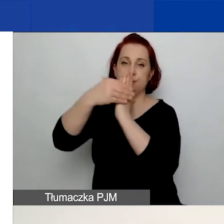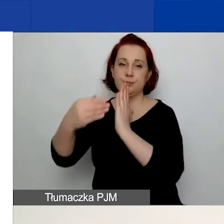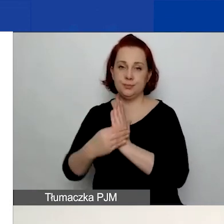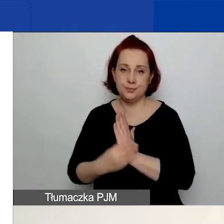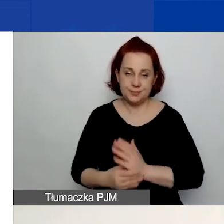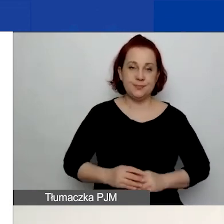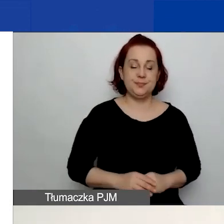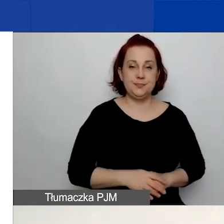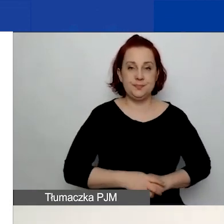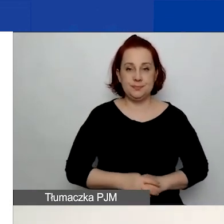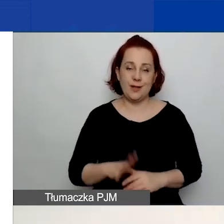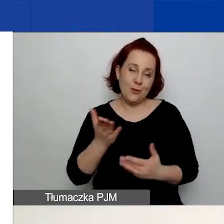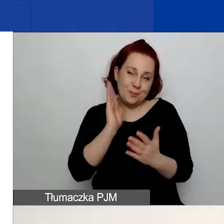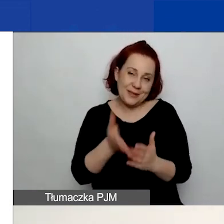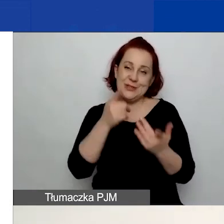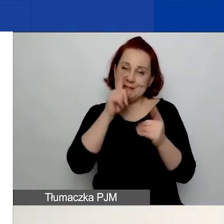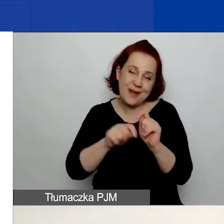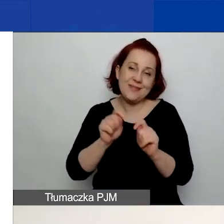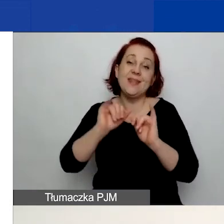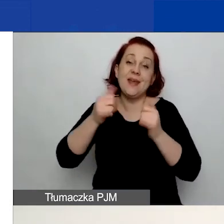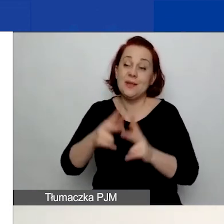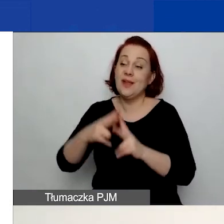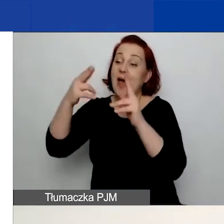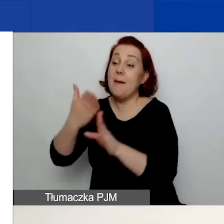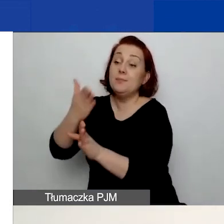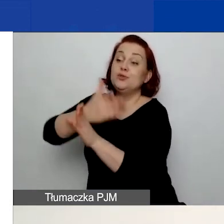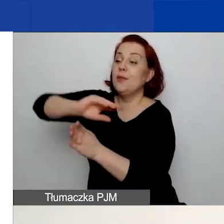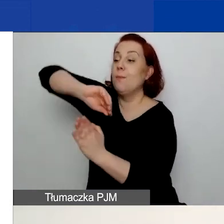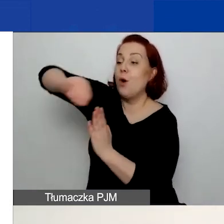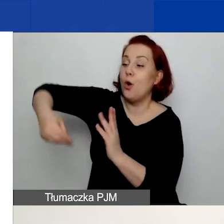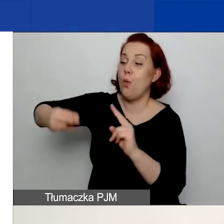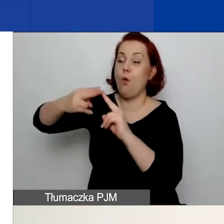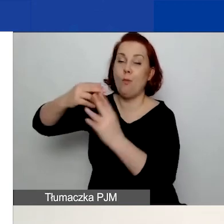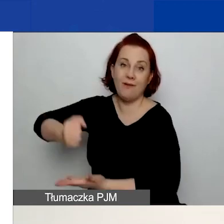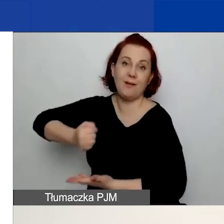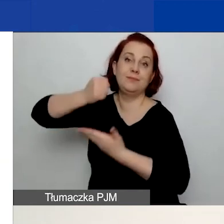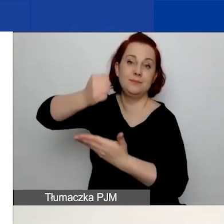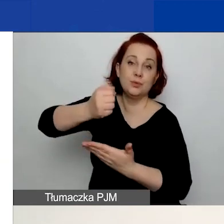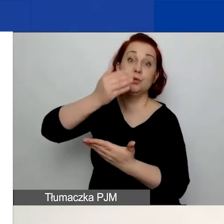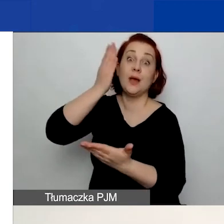będzie sprawdzana na etapie przed podpisaniem umowy granatowej, już po przyznaniu grantu.